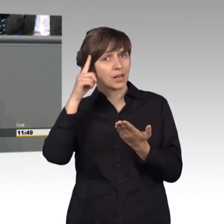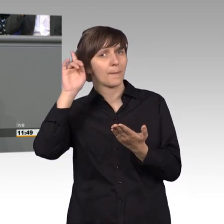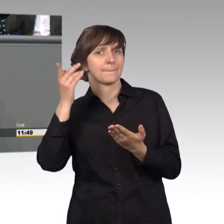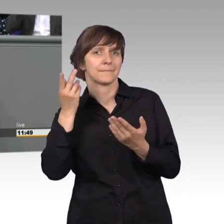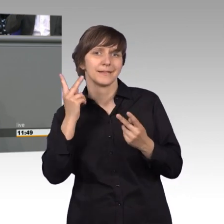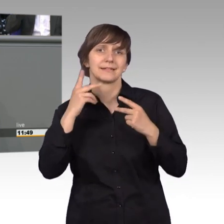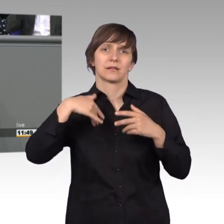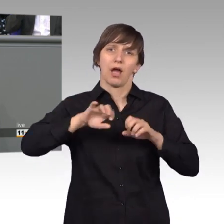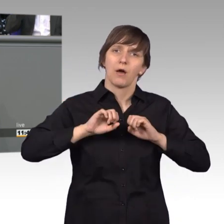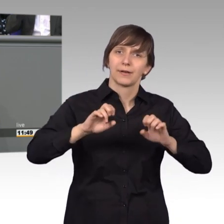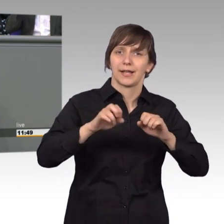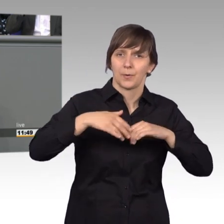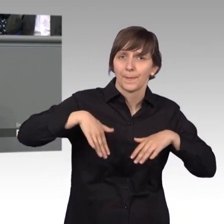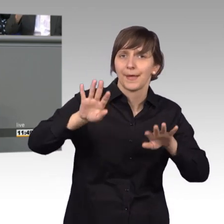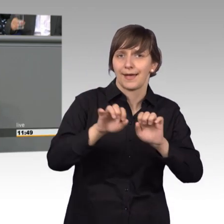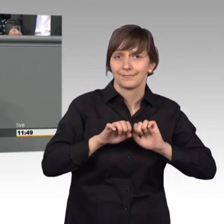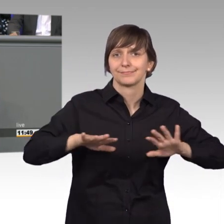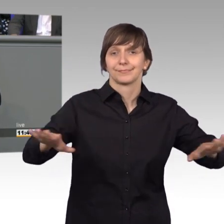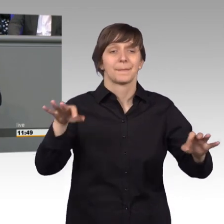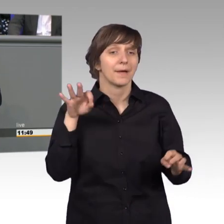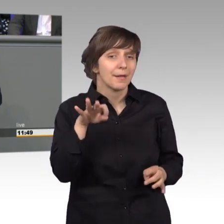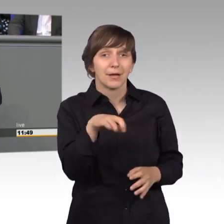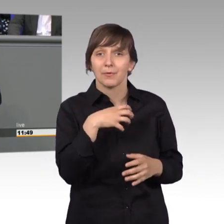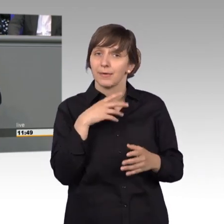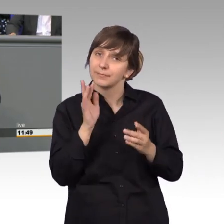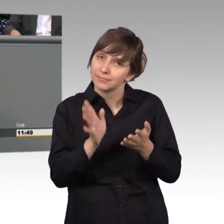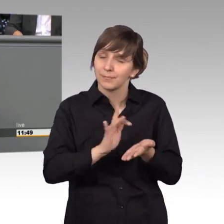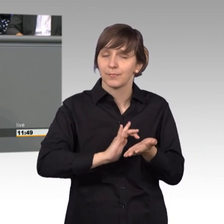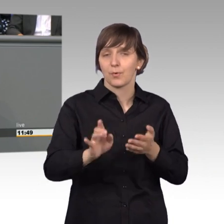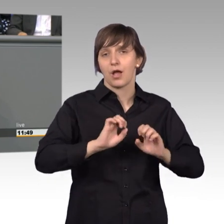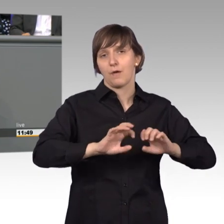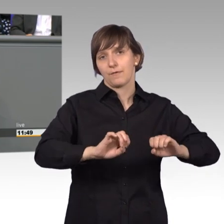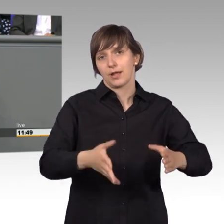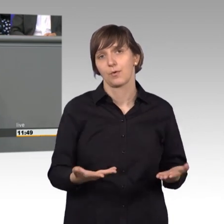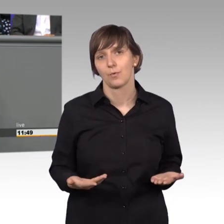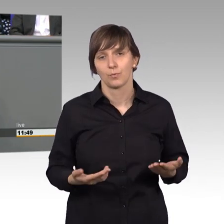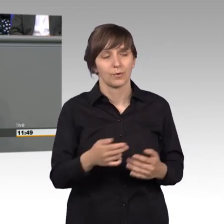manchmal liegt es nur an der Aufklärung, um dem Bürger die Sorgen und manche